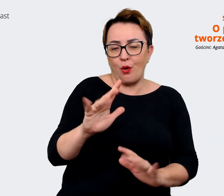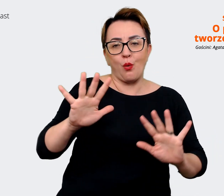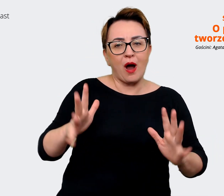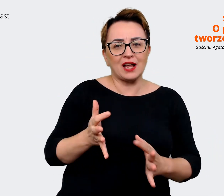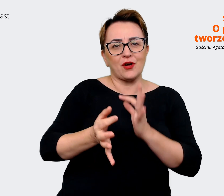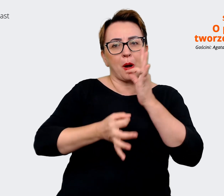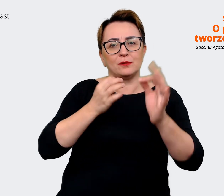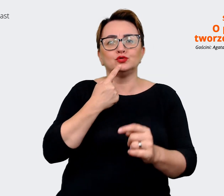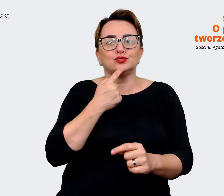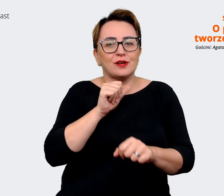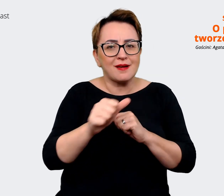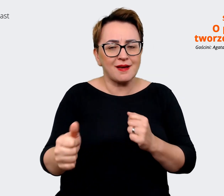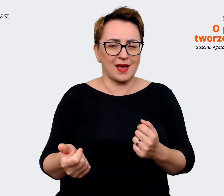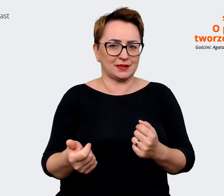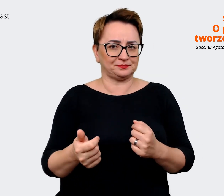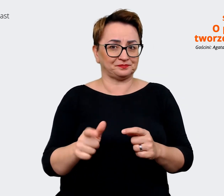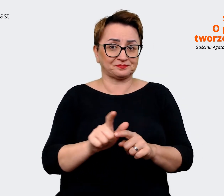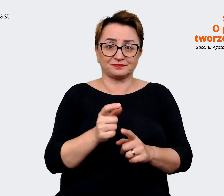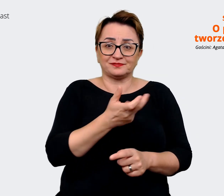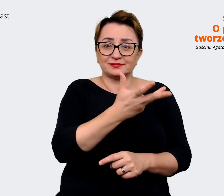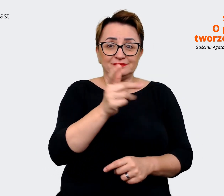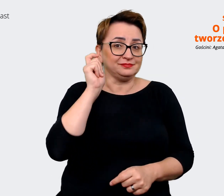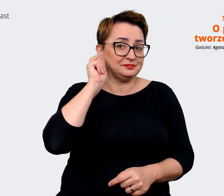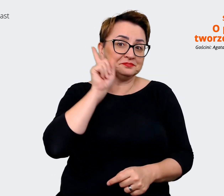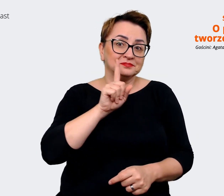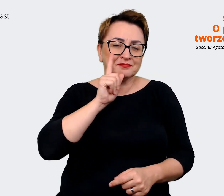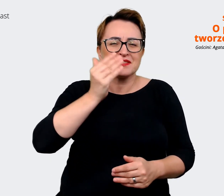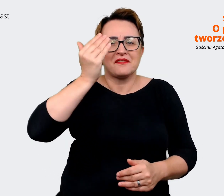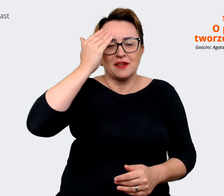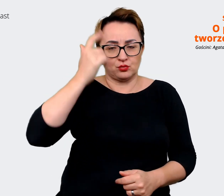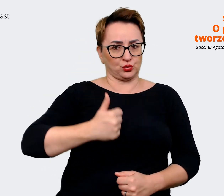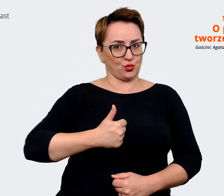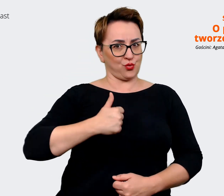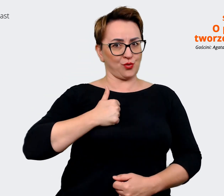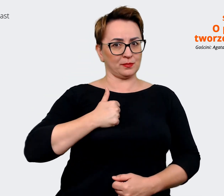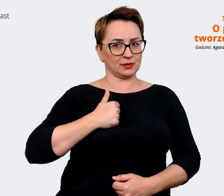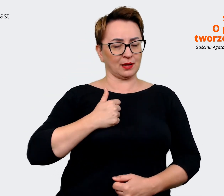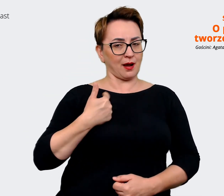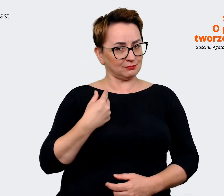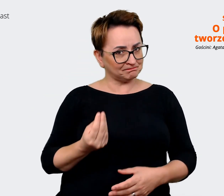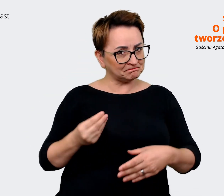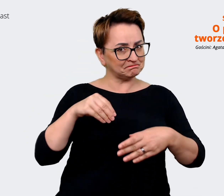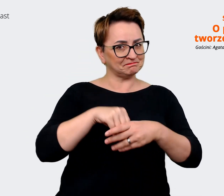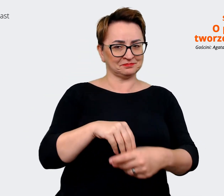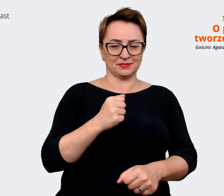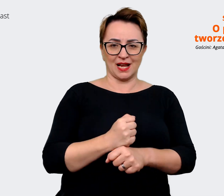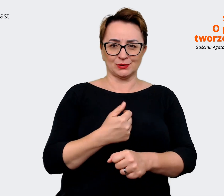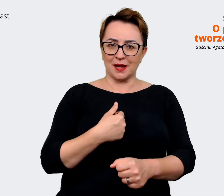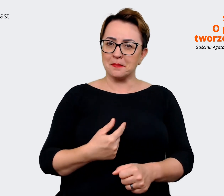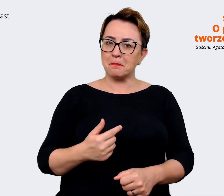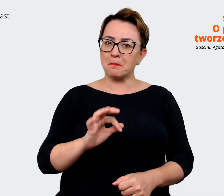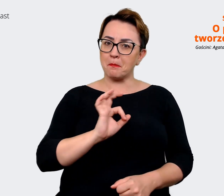jest. I wiele, i wielu z nas jest dumnych z tego, że może dołożyć się do tego, że miliony Polaków